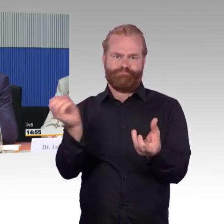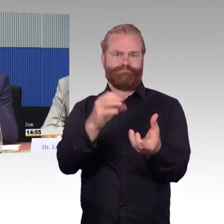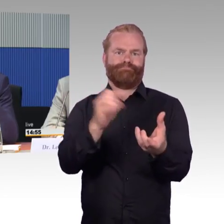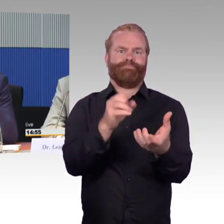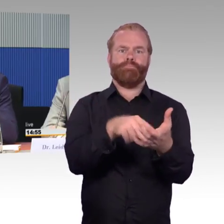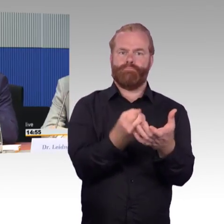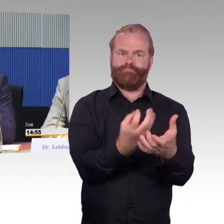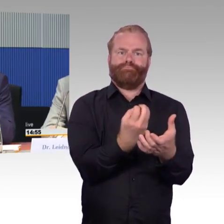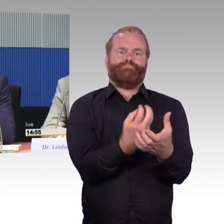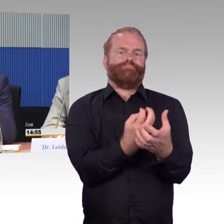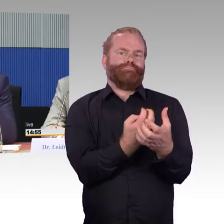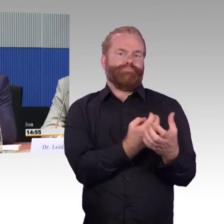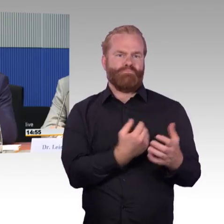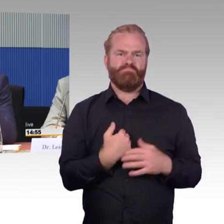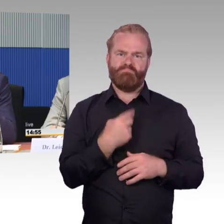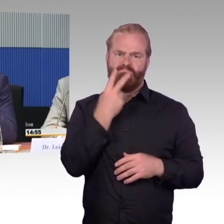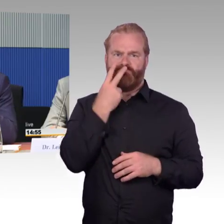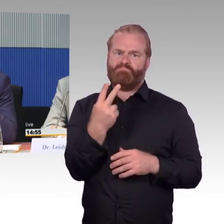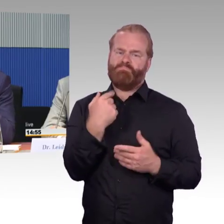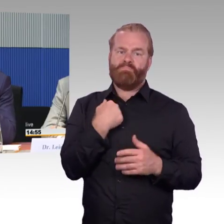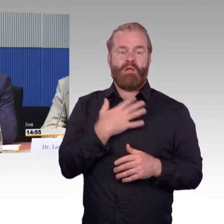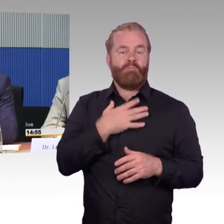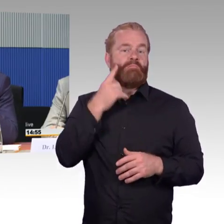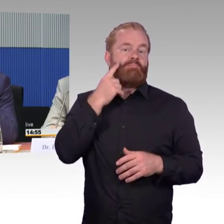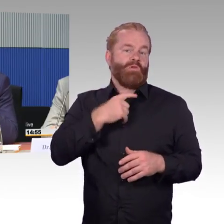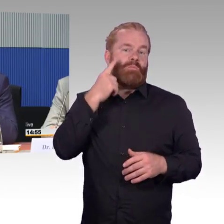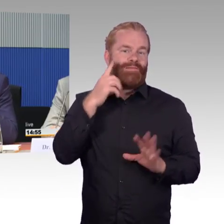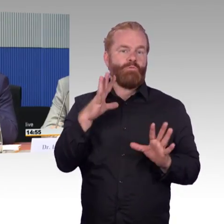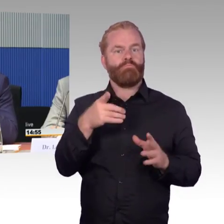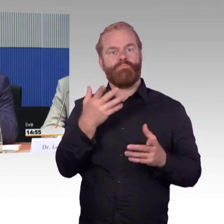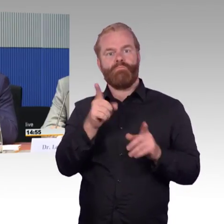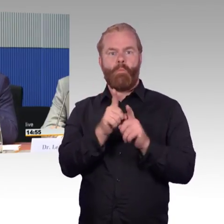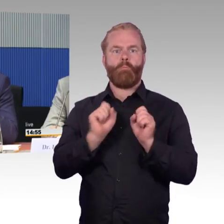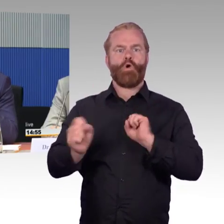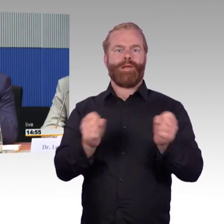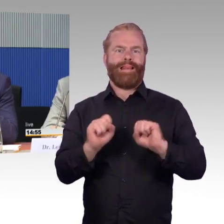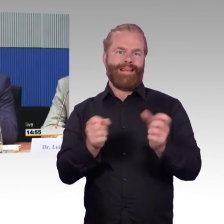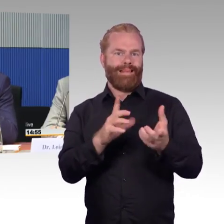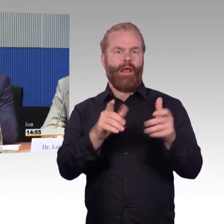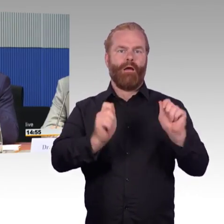an Fahrzeugen, an den Fahrgast, im Fahrzeug an den Fahrgast, als sehr hilfreiche Maßnahme sein könnte,